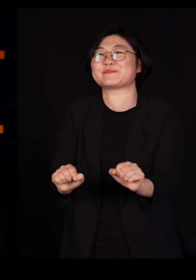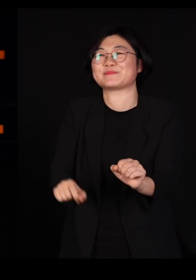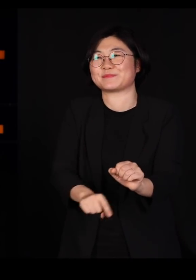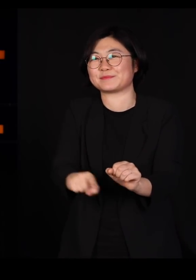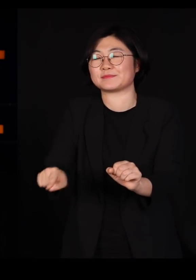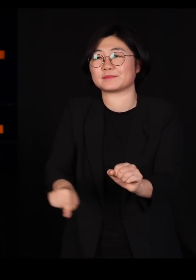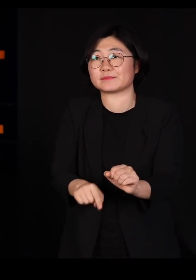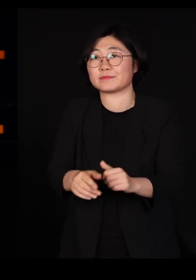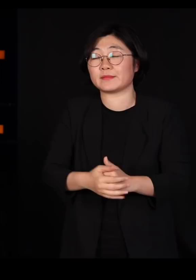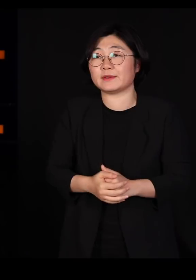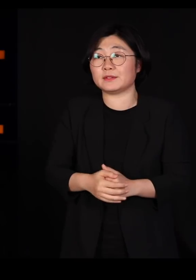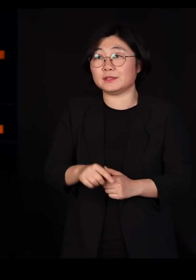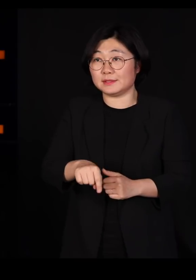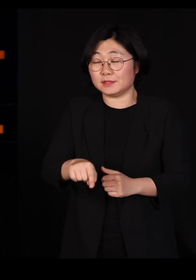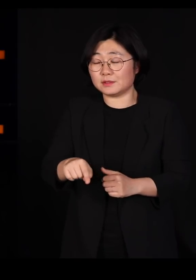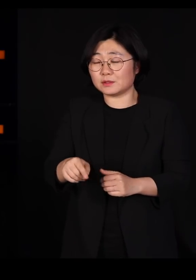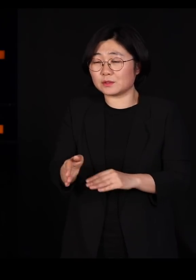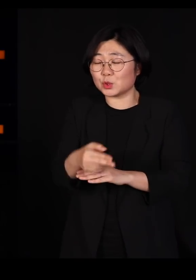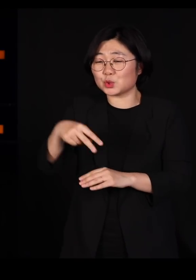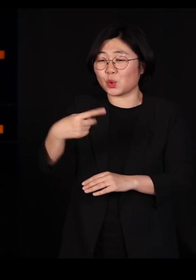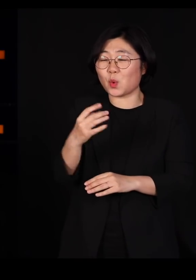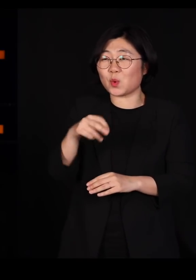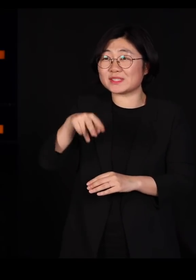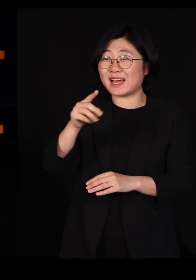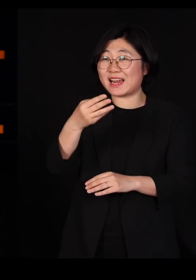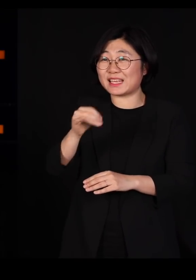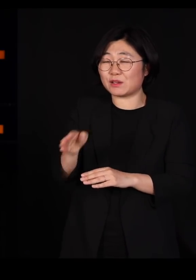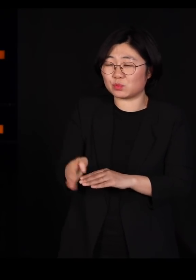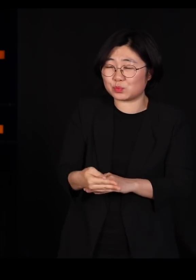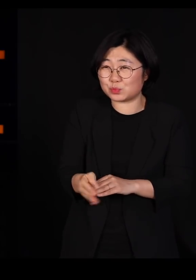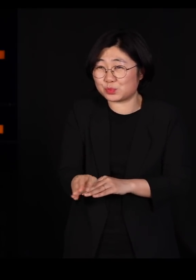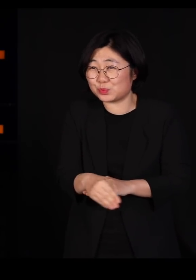근데 그거를 백몇십 마리 먹은 송사리는 비틀거리고요